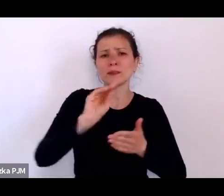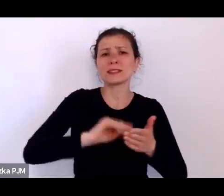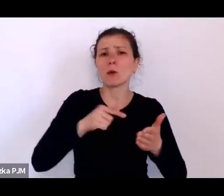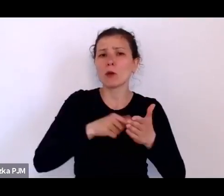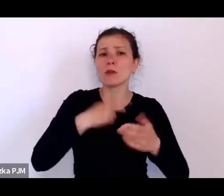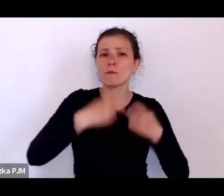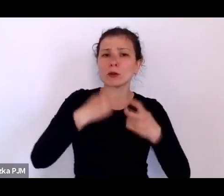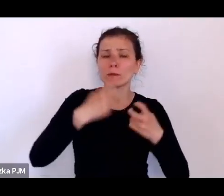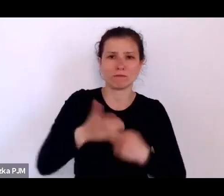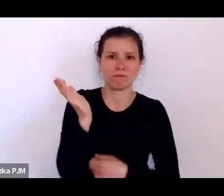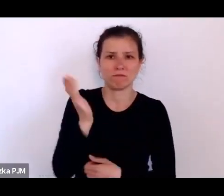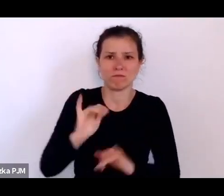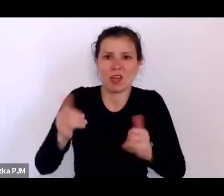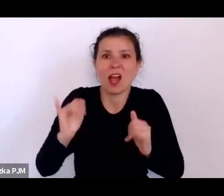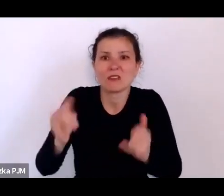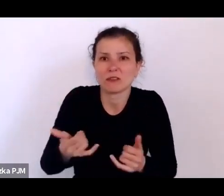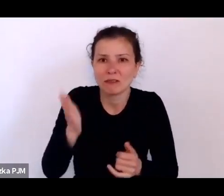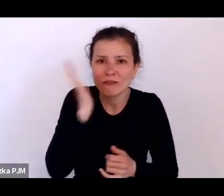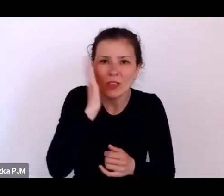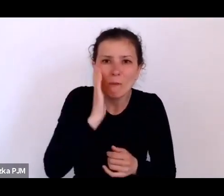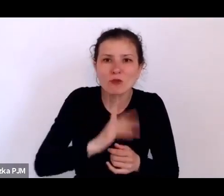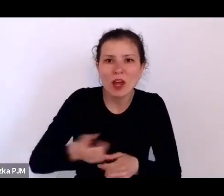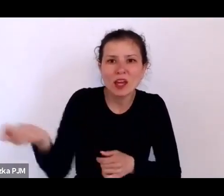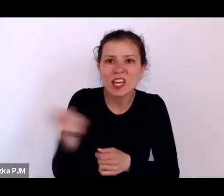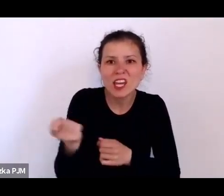rózga to jest najlepszy sposób wychowawczy